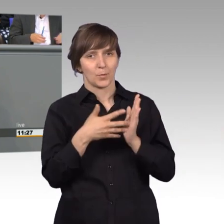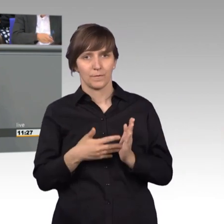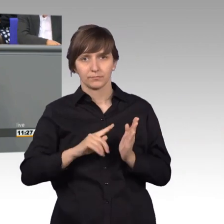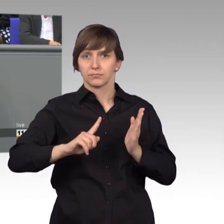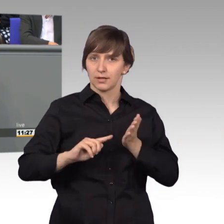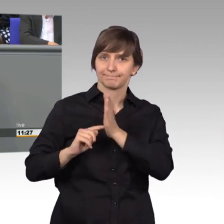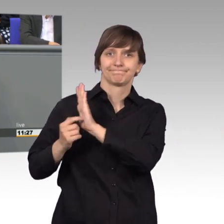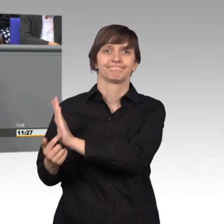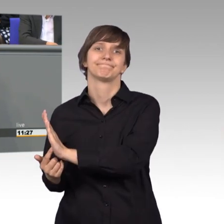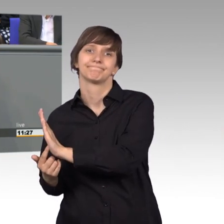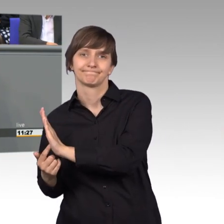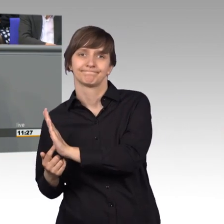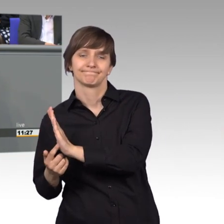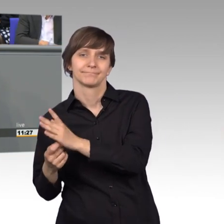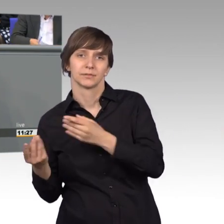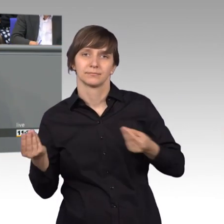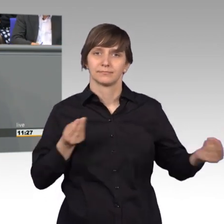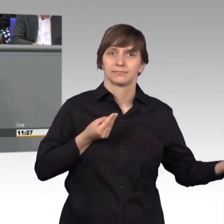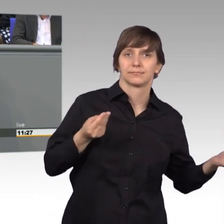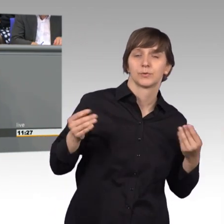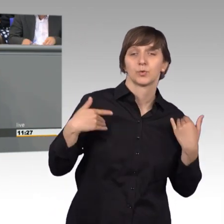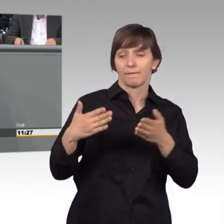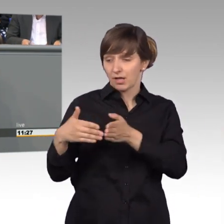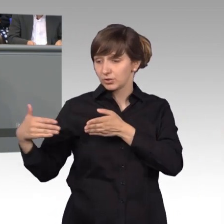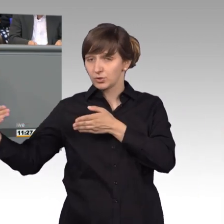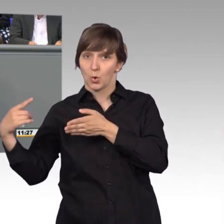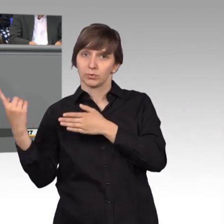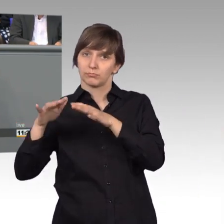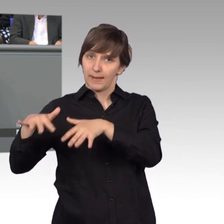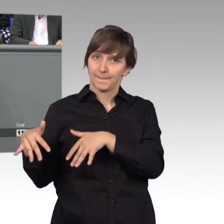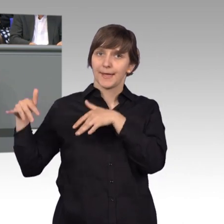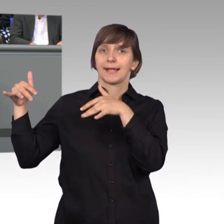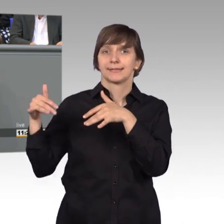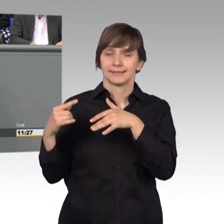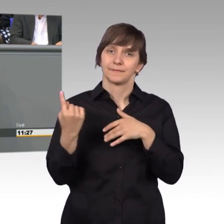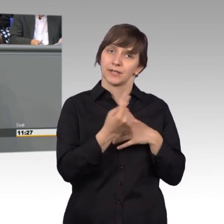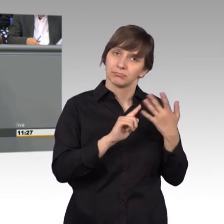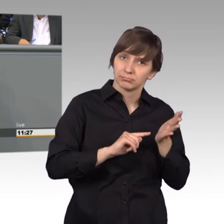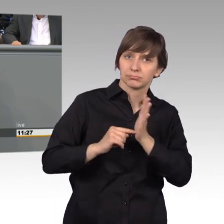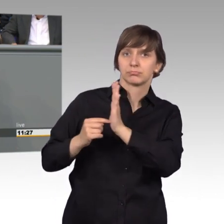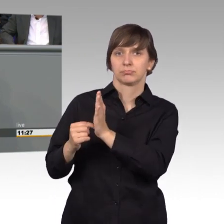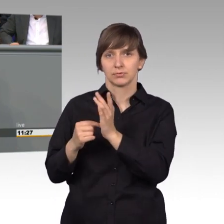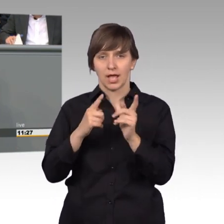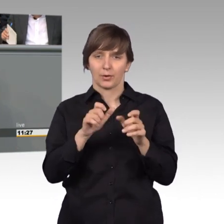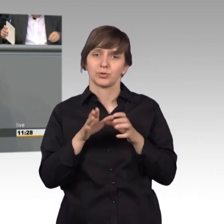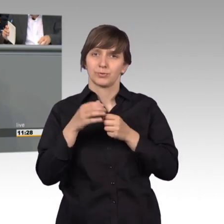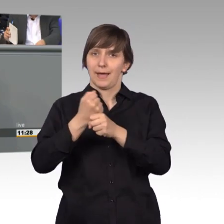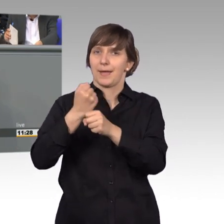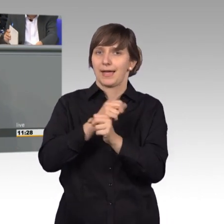Und dieses Widerspiegeln in die Fraktionen unseres Hauses, in die Ausschussarbeit, das, glaube ich, müssen wir noch stärker vornehmen.